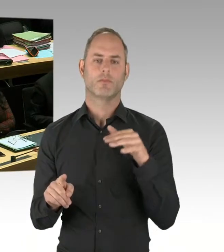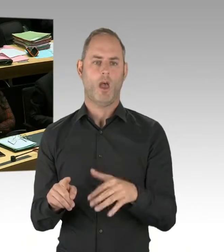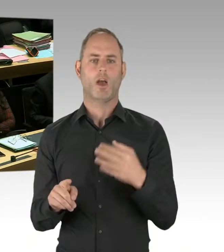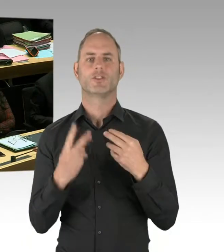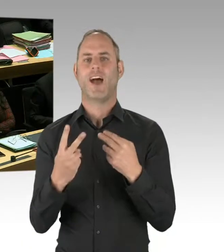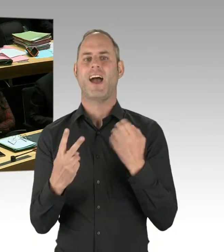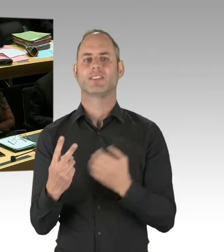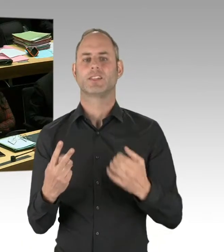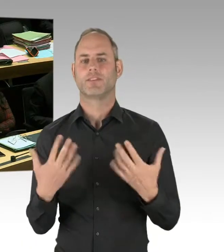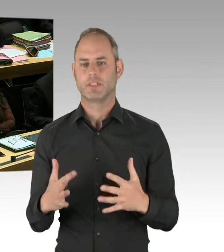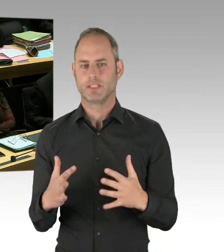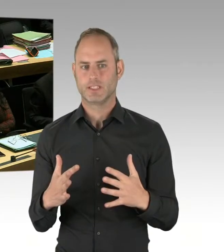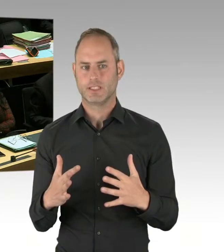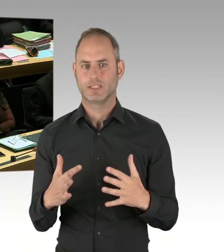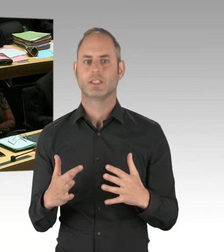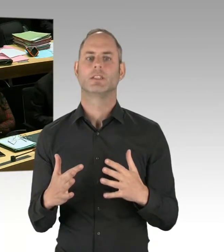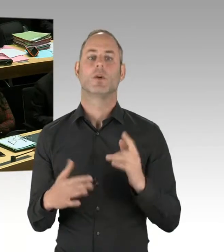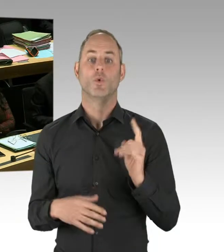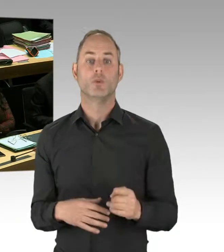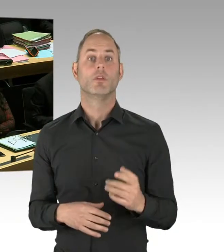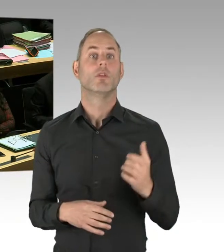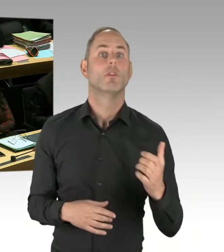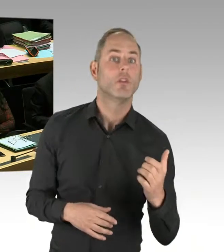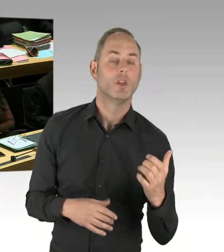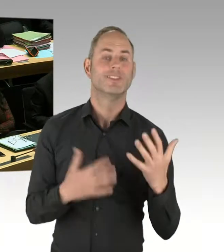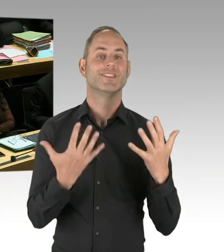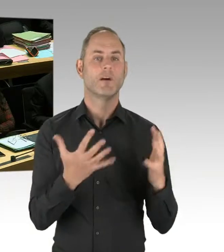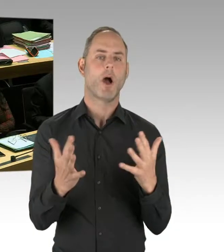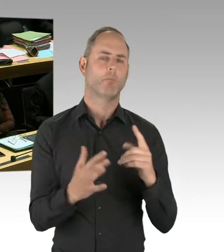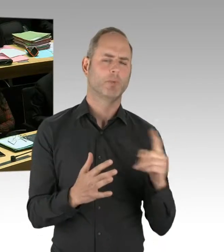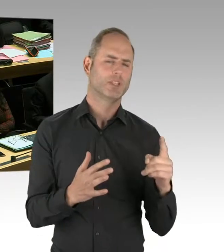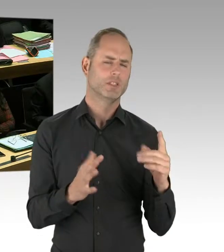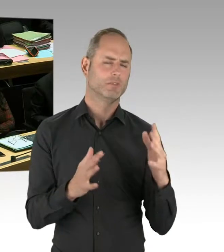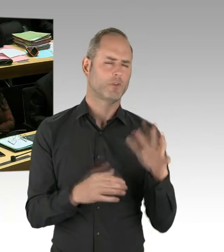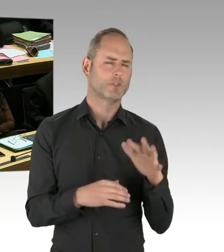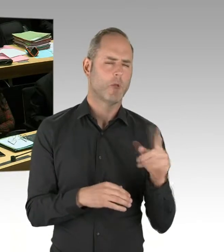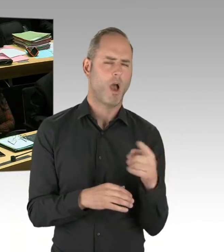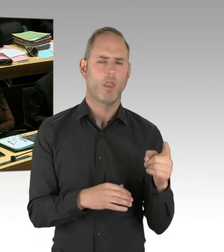Schon allein die Androhung des Einsatzes hat in diesen Fällen deeskalierend gewirkt.